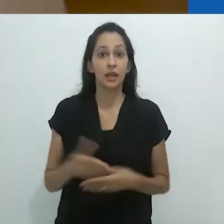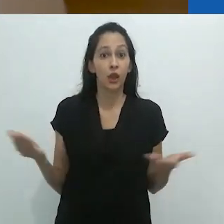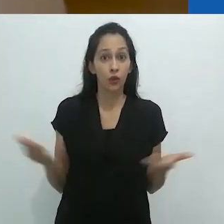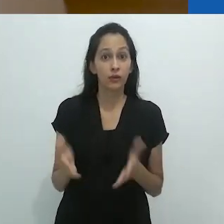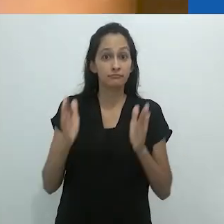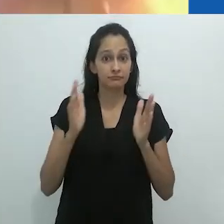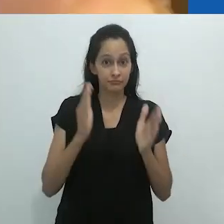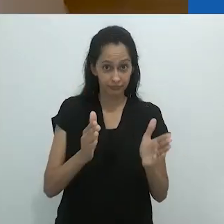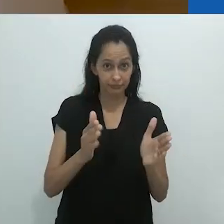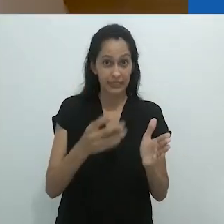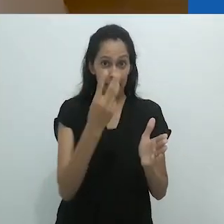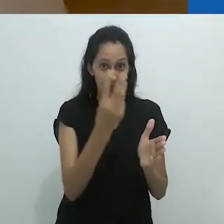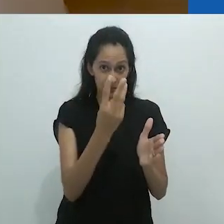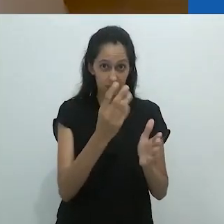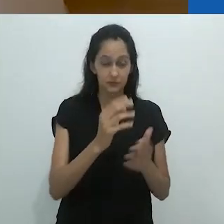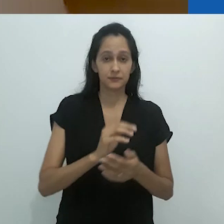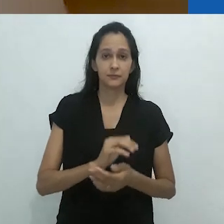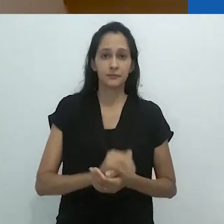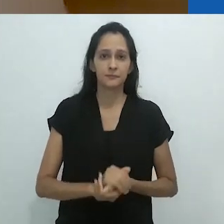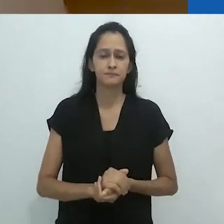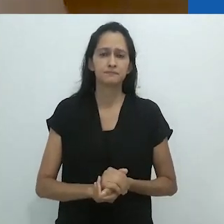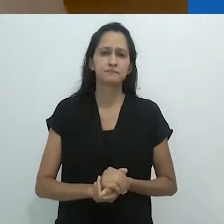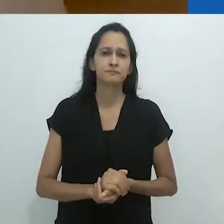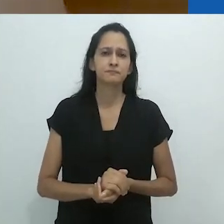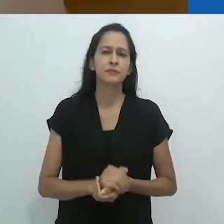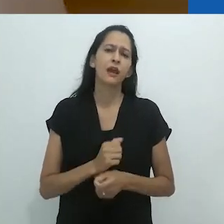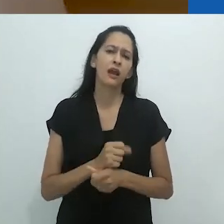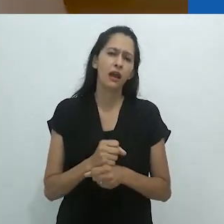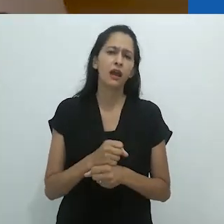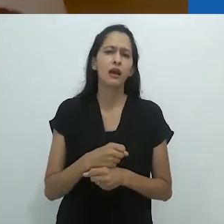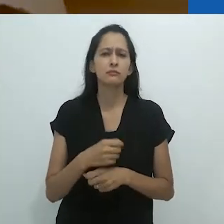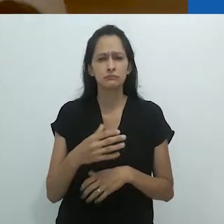Parte 3